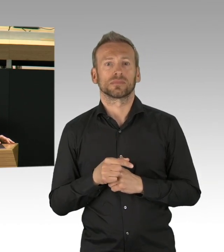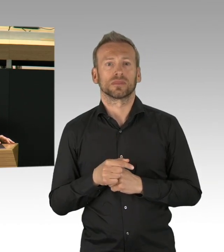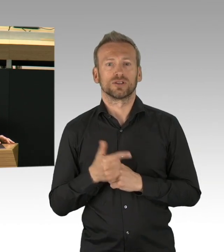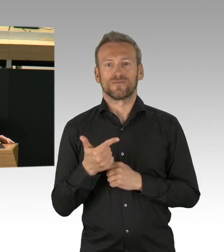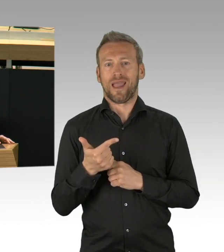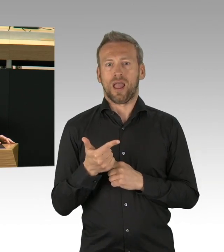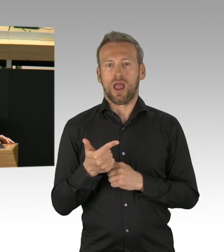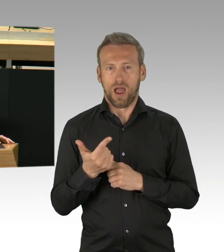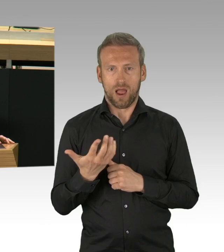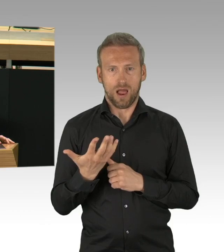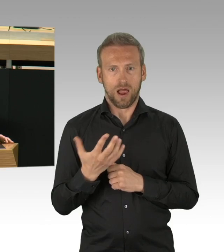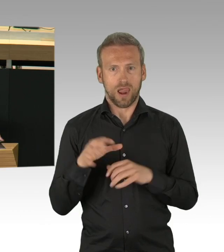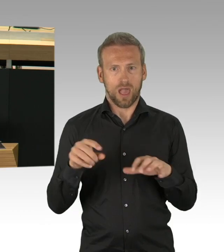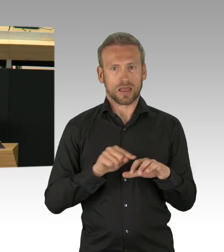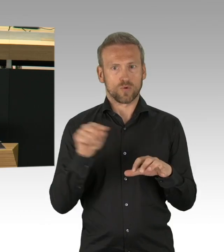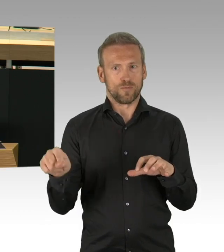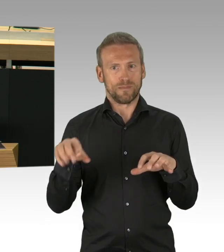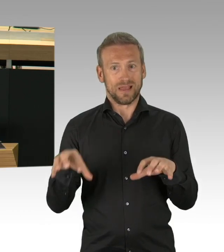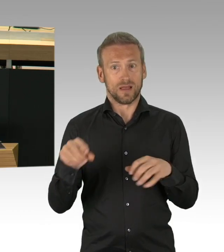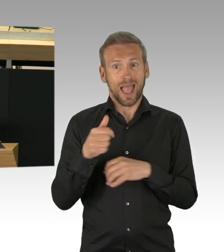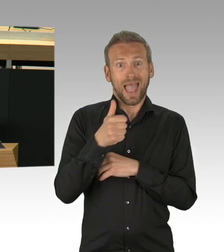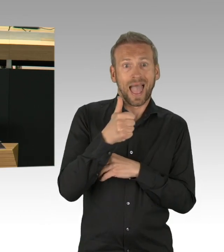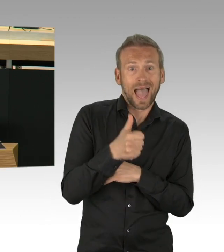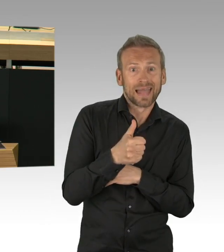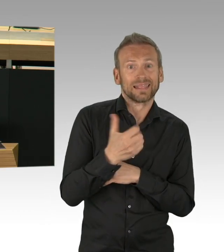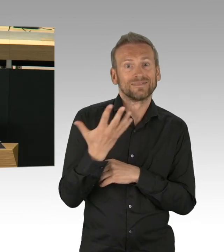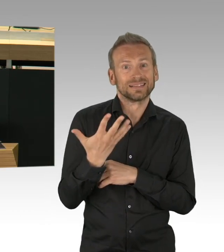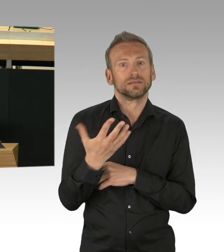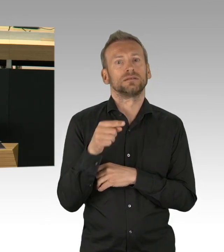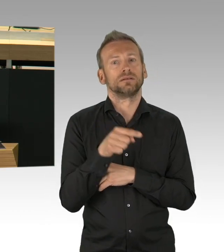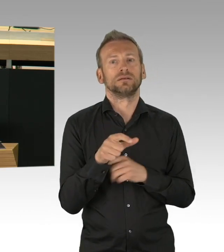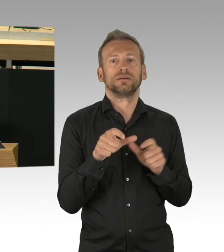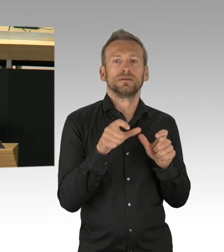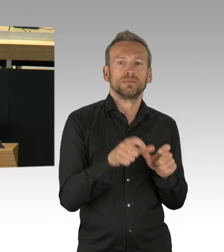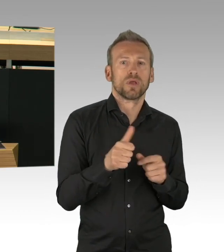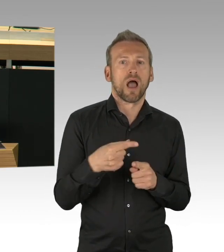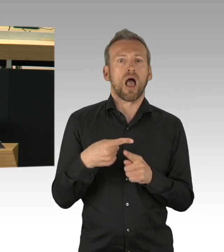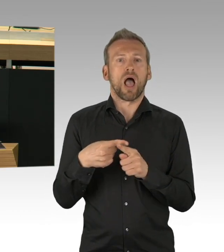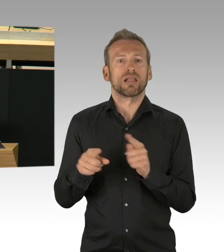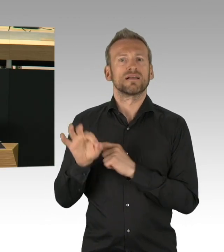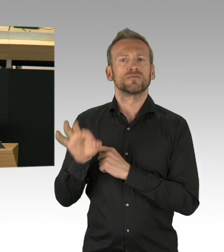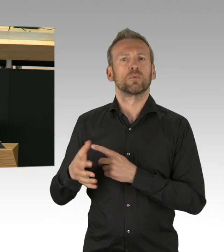wie in Italien, sind uns erspart geblieben. Die Sterberate in Deutschland ist vergleichsweise niedrig.